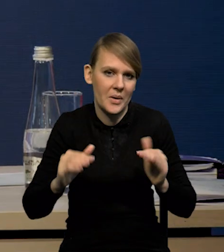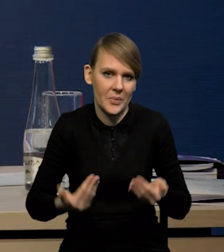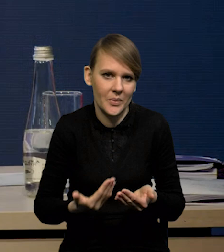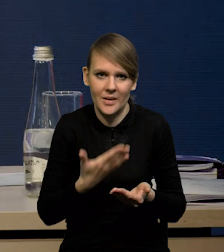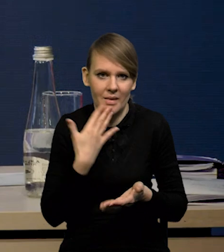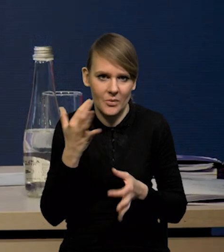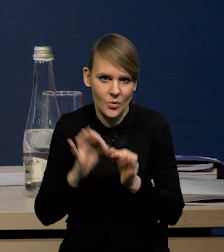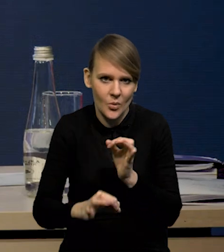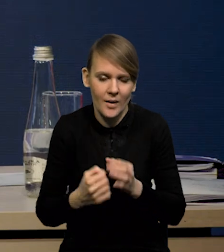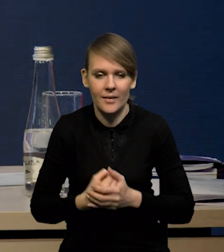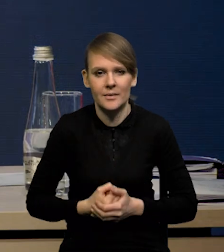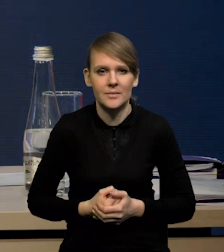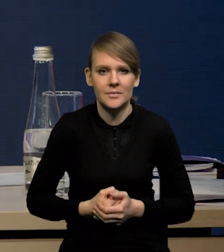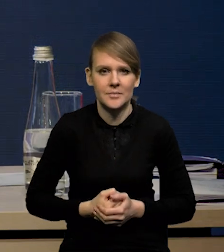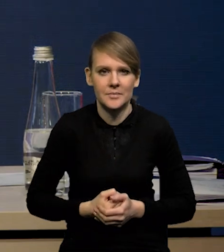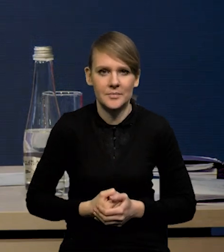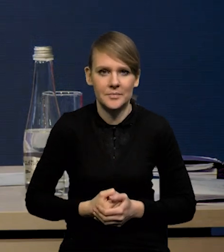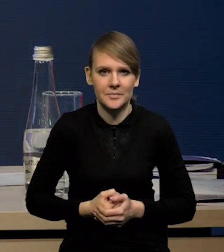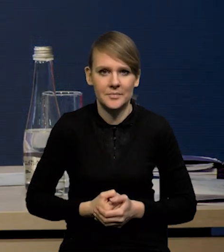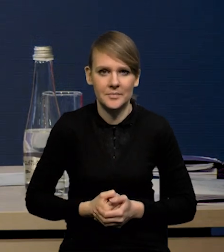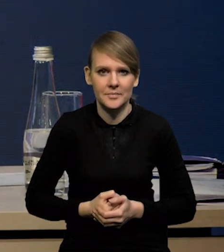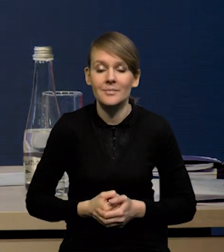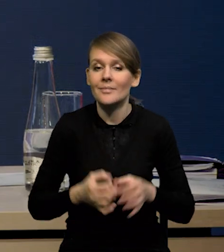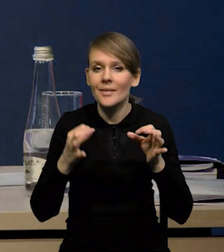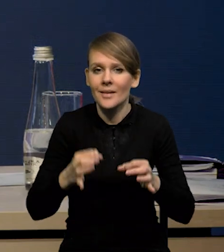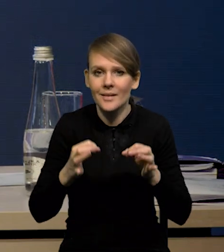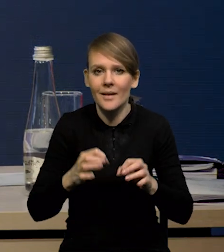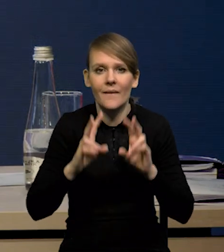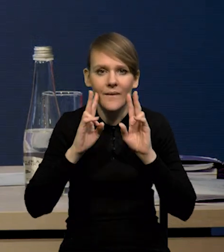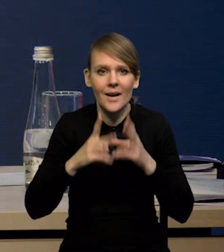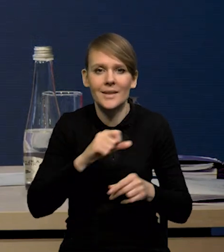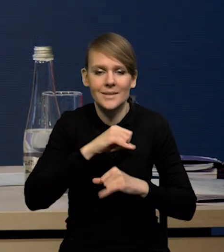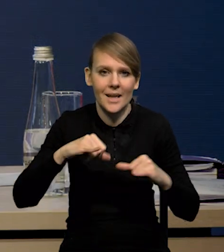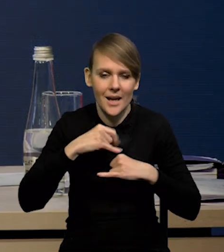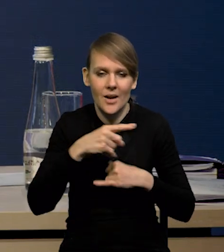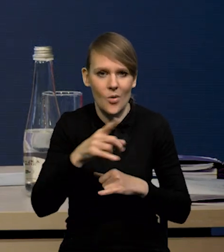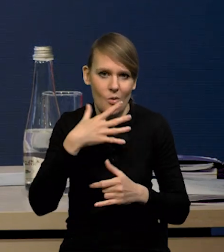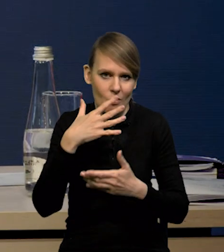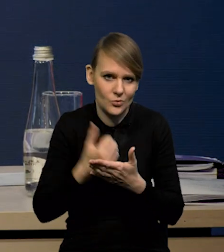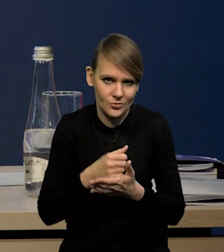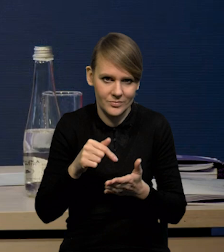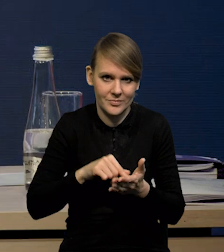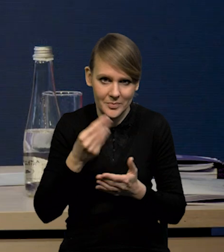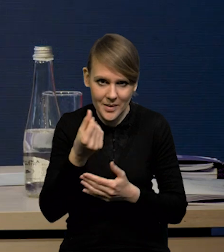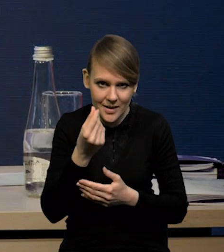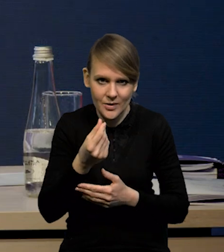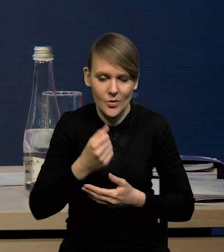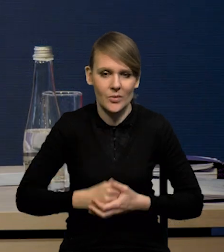Natomiast teraz rzeczywiście samorządy korzystają z tych środków i wydają.